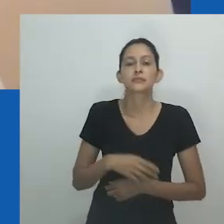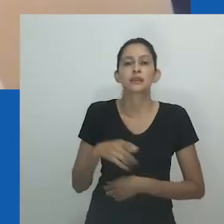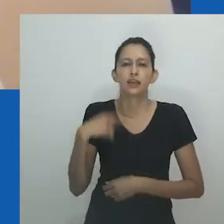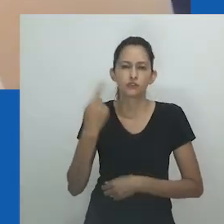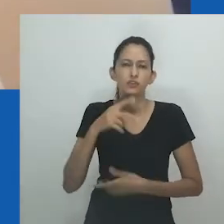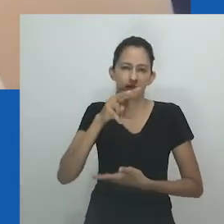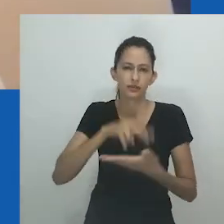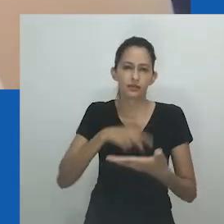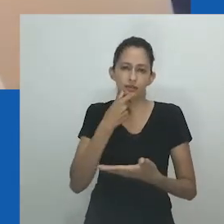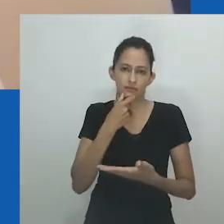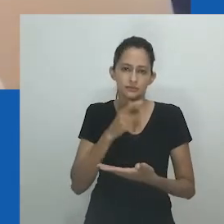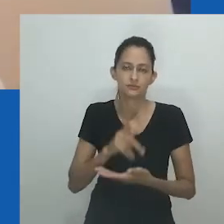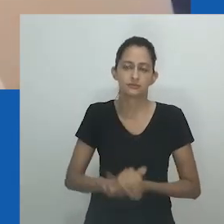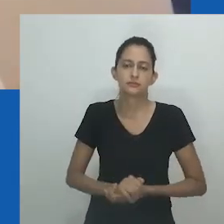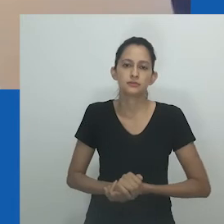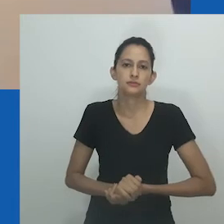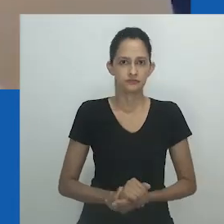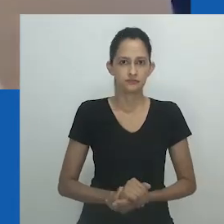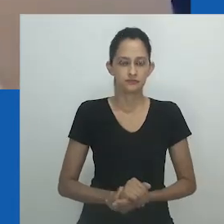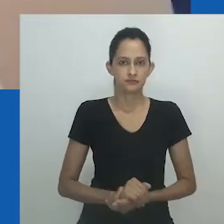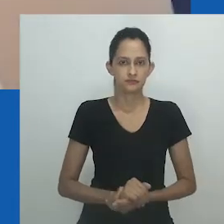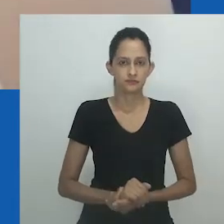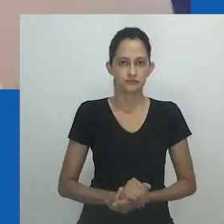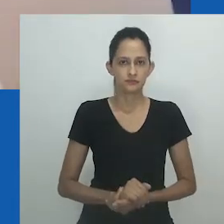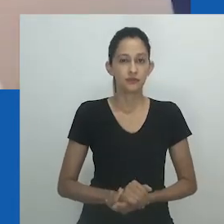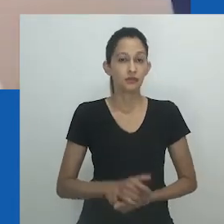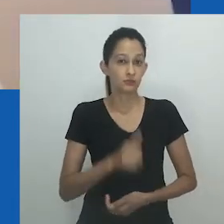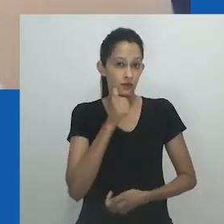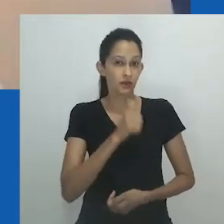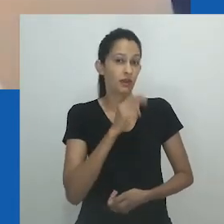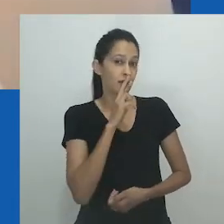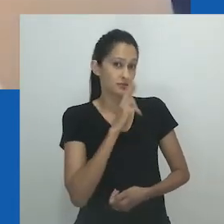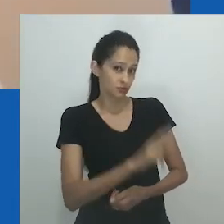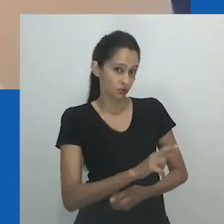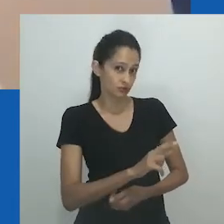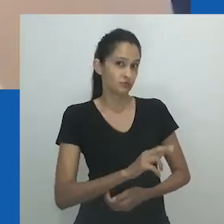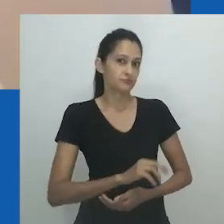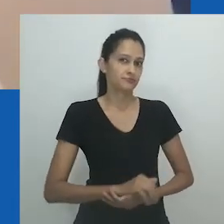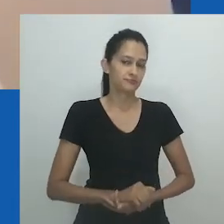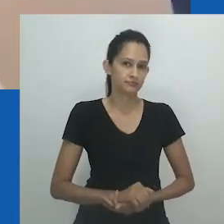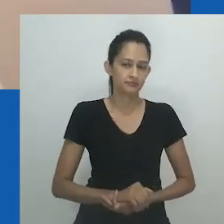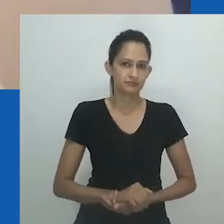“Onde você já ouviu falar de um homem dizendo na sua cara que você é muito feia enquanto está casada com ele?